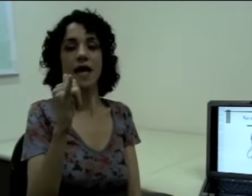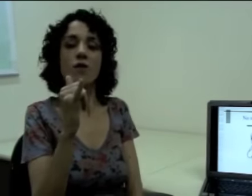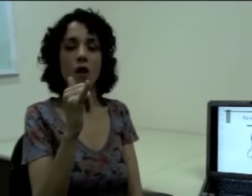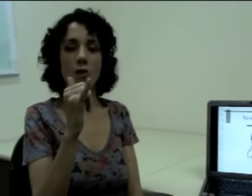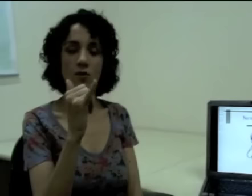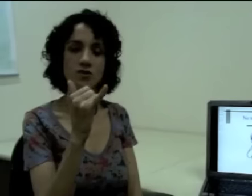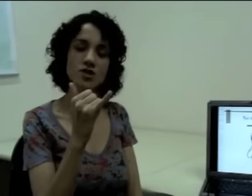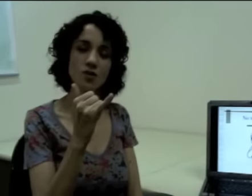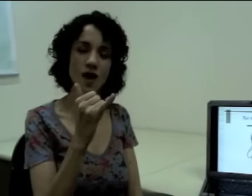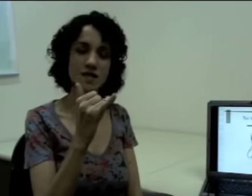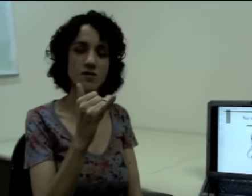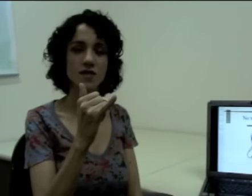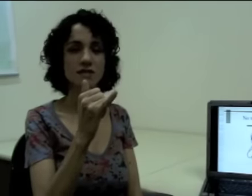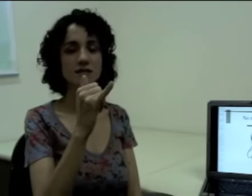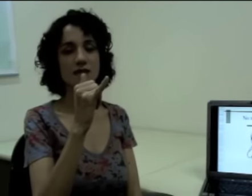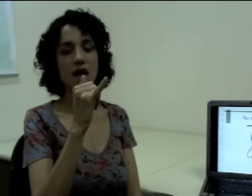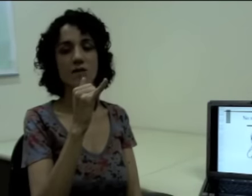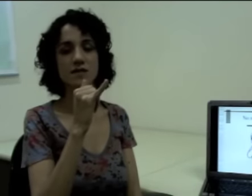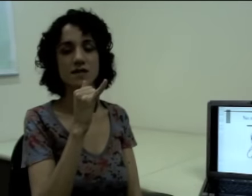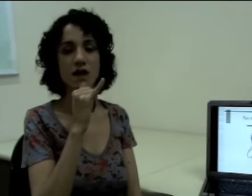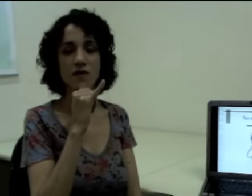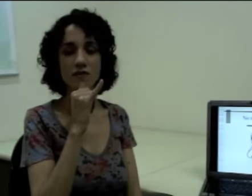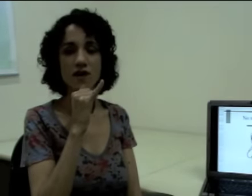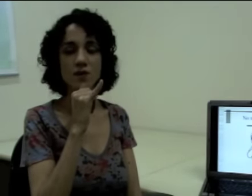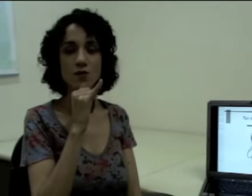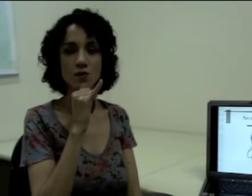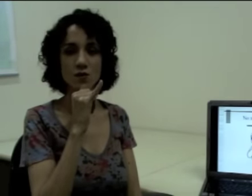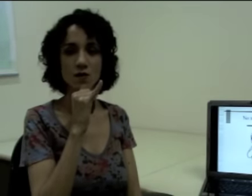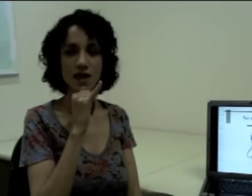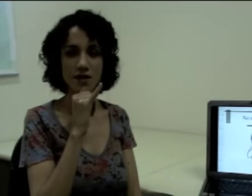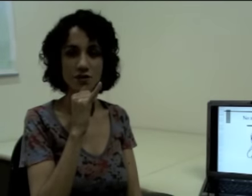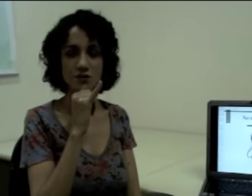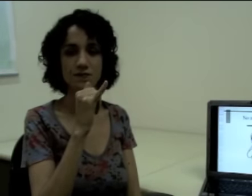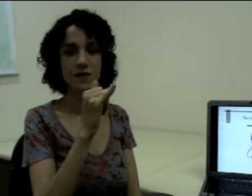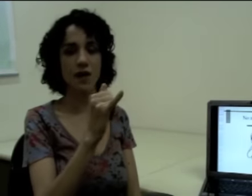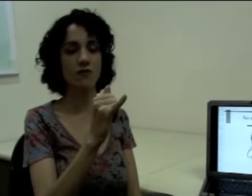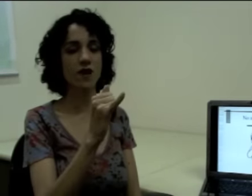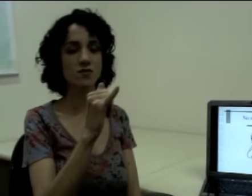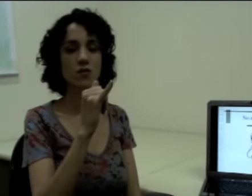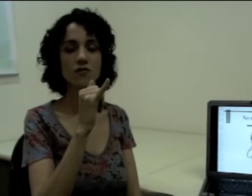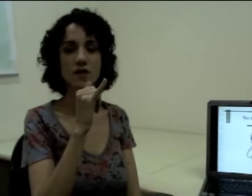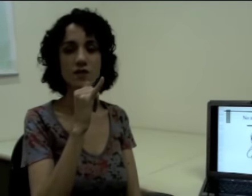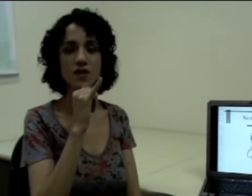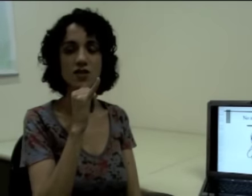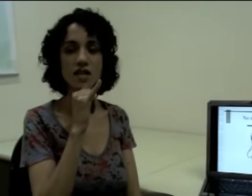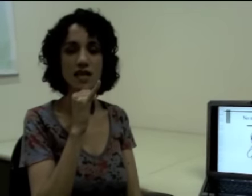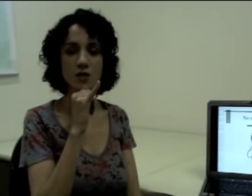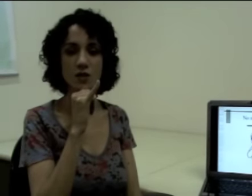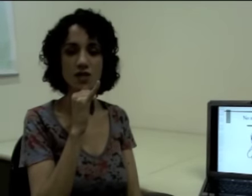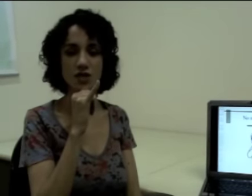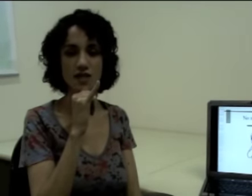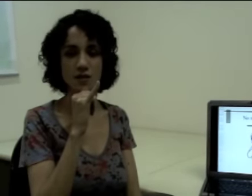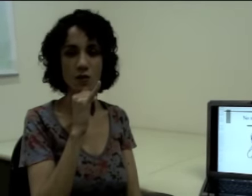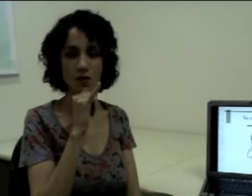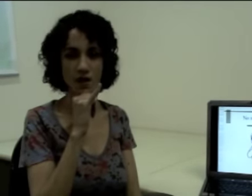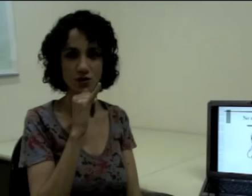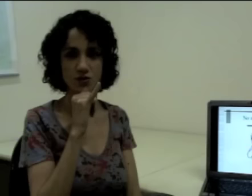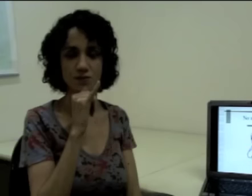Qual o ponto de articulação desse sinal? Esse sinal é feito no queixo. Eu faço um movimento retilíneo em direção ao queixo. (sinalização)